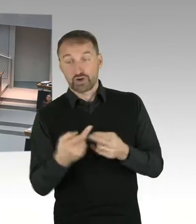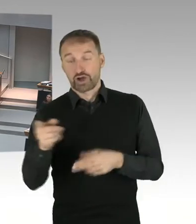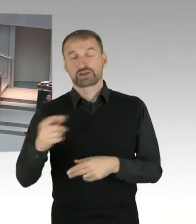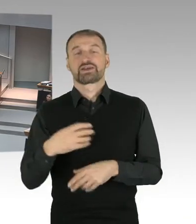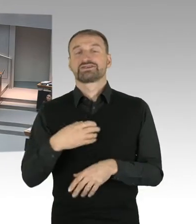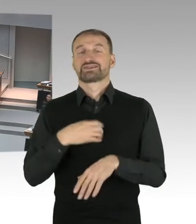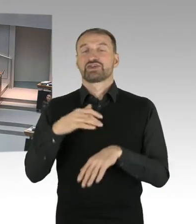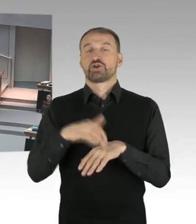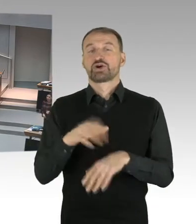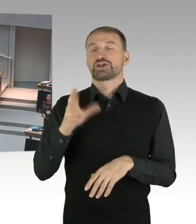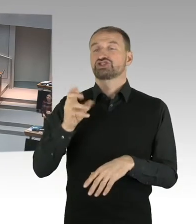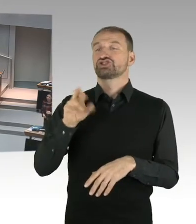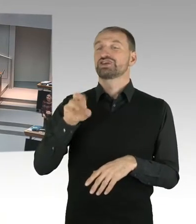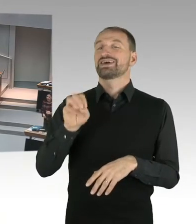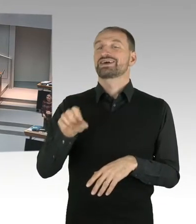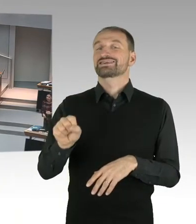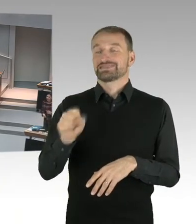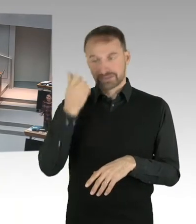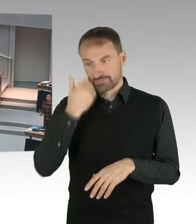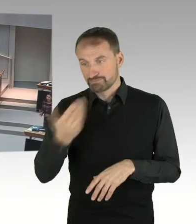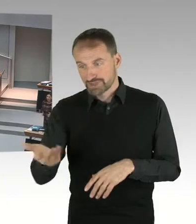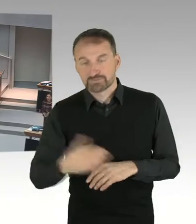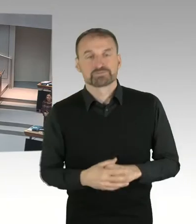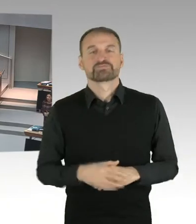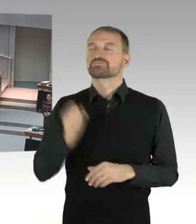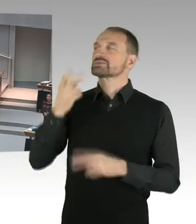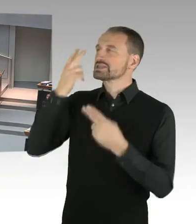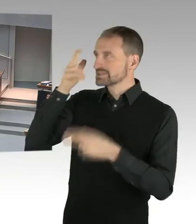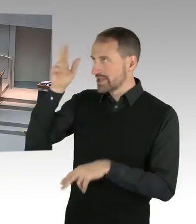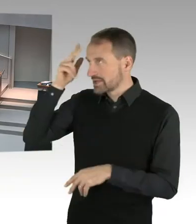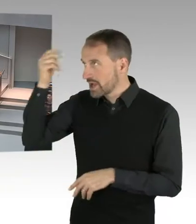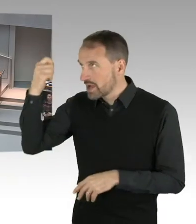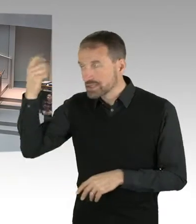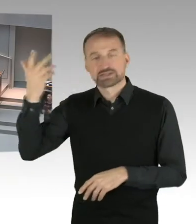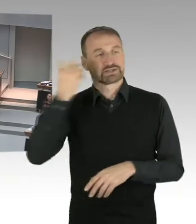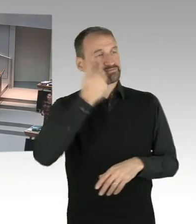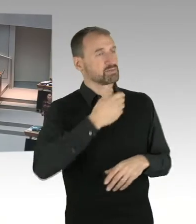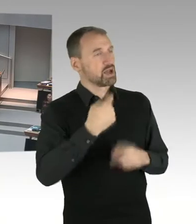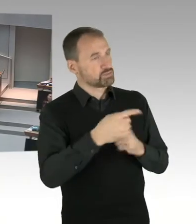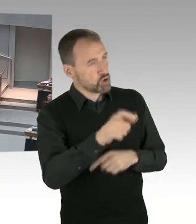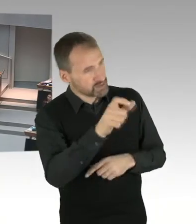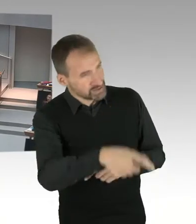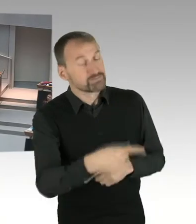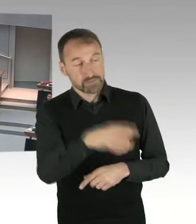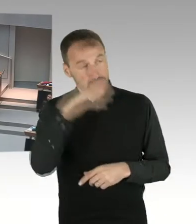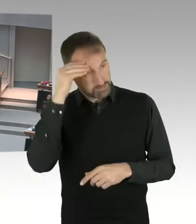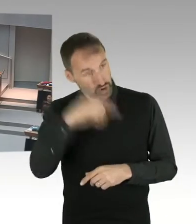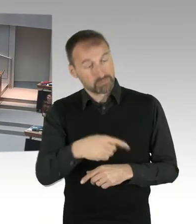dass wir wieder ein Verfahren vor dem Arbeitsgericht hatten, im Bezug auf das Tragen des Kopftuches.